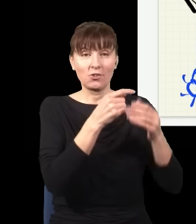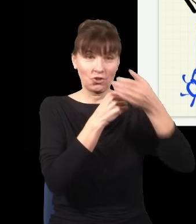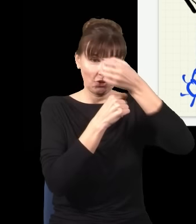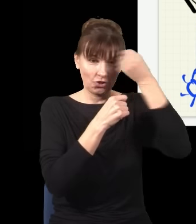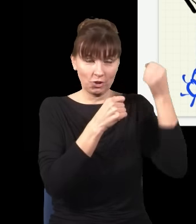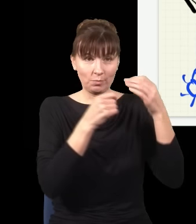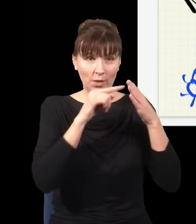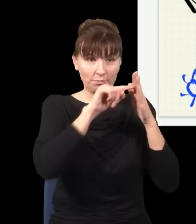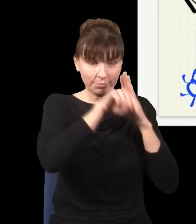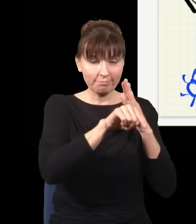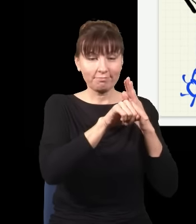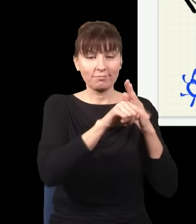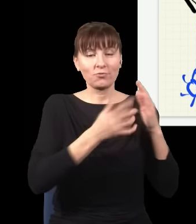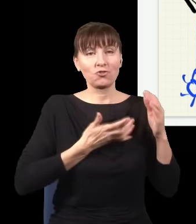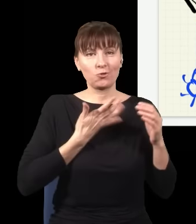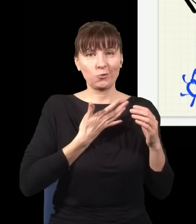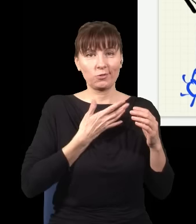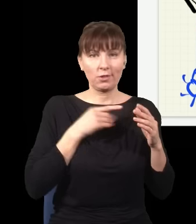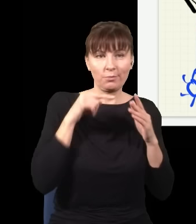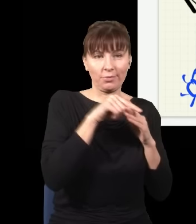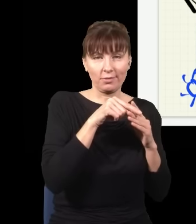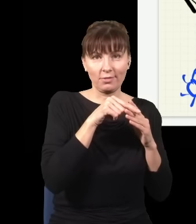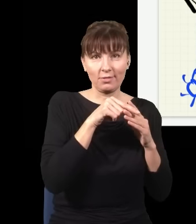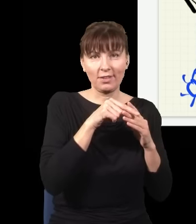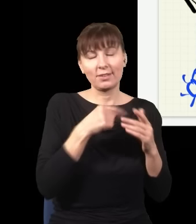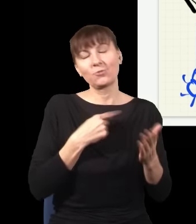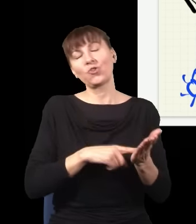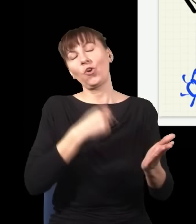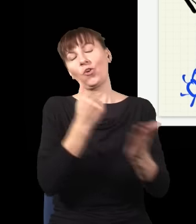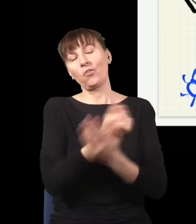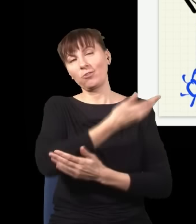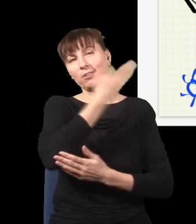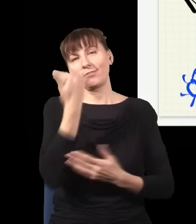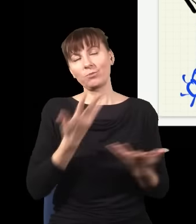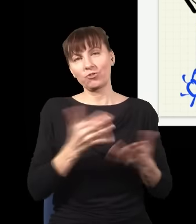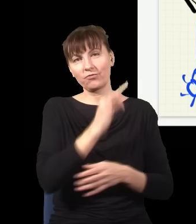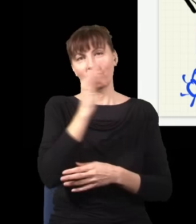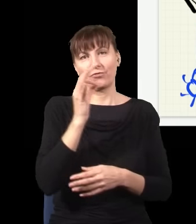w związku z tym znowu nie wiem, gdzie jest mój foton, i znowu na ekranie zobaczę obraz interferencyjny,